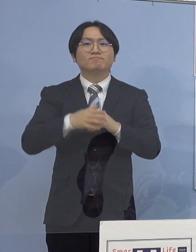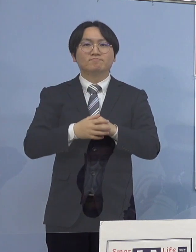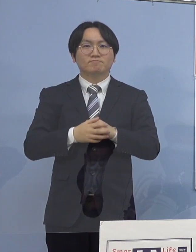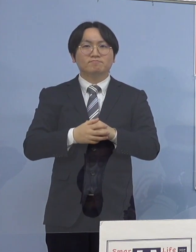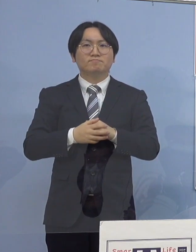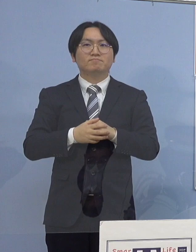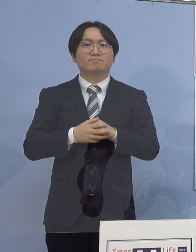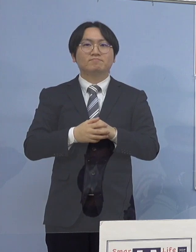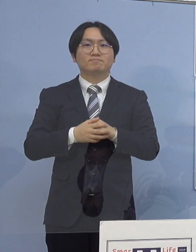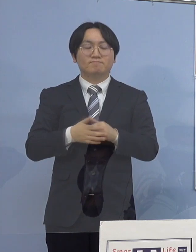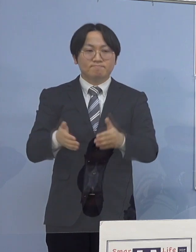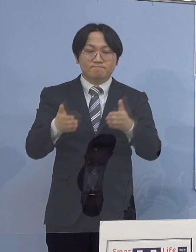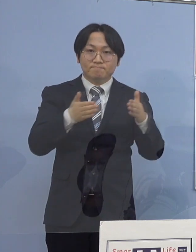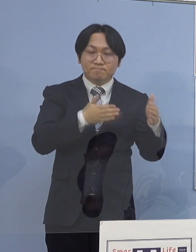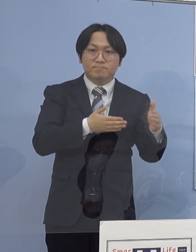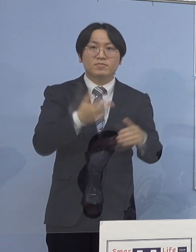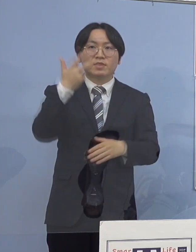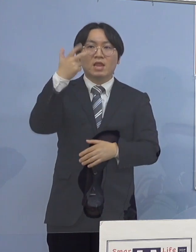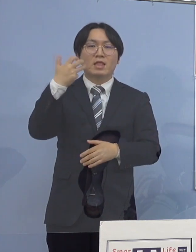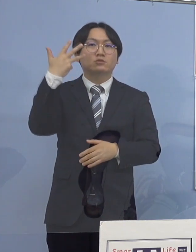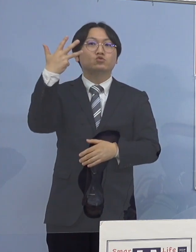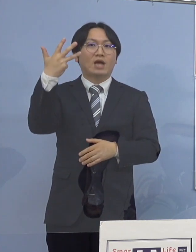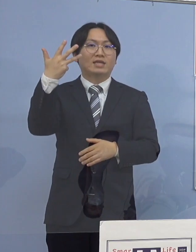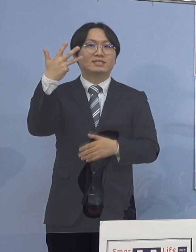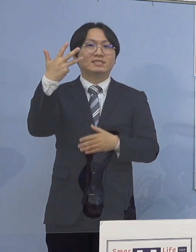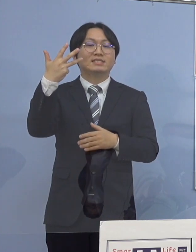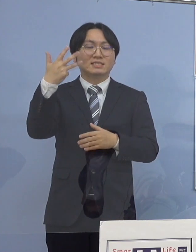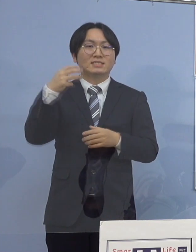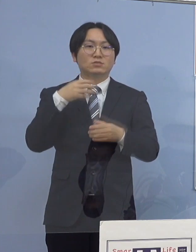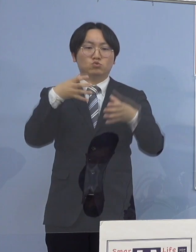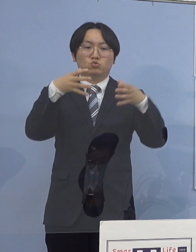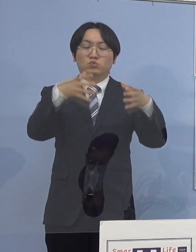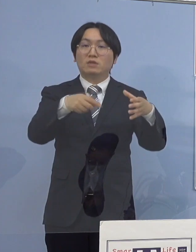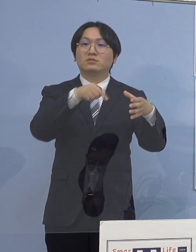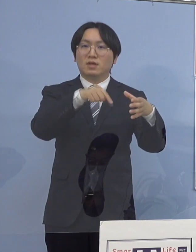続きまして 78例目のクラスターについてでありますが